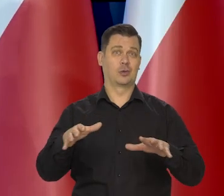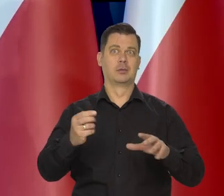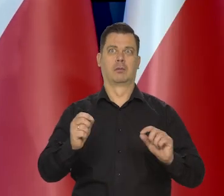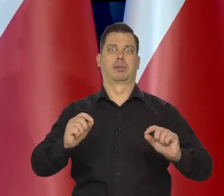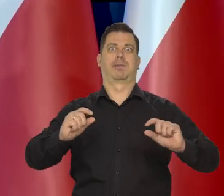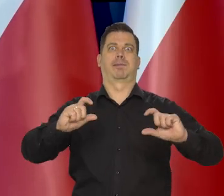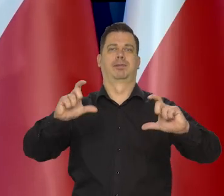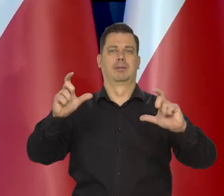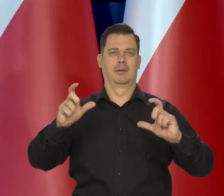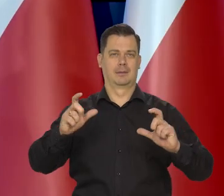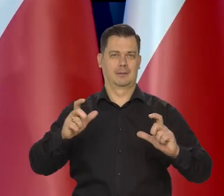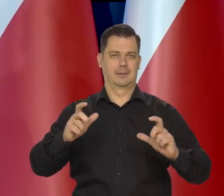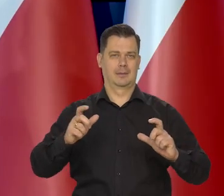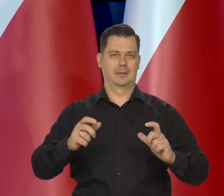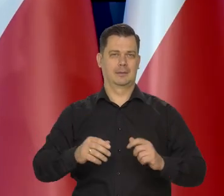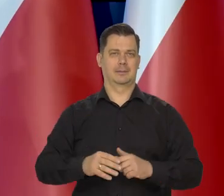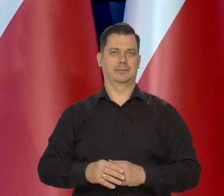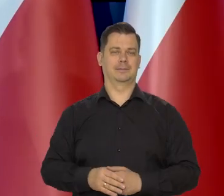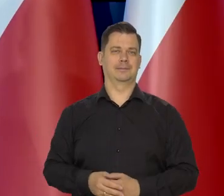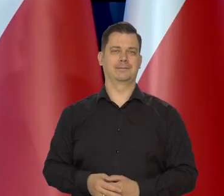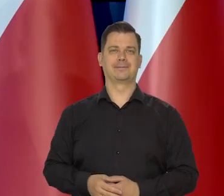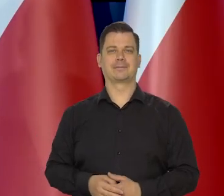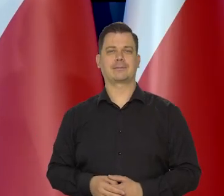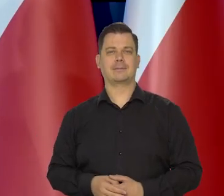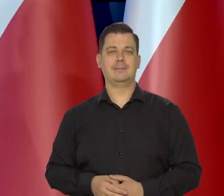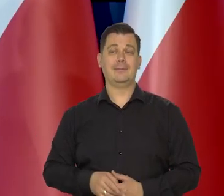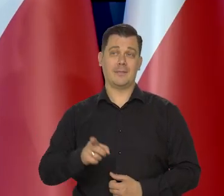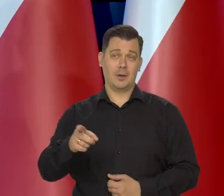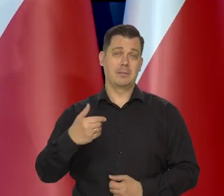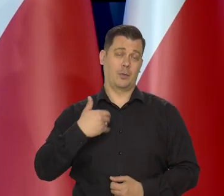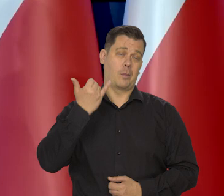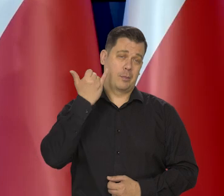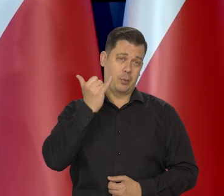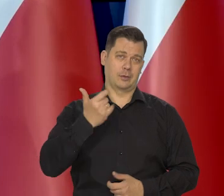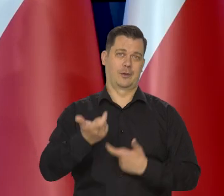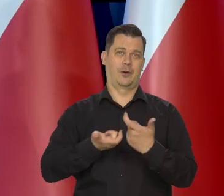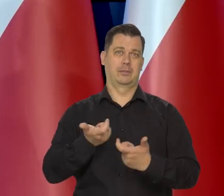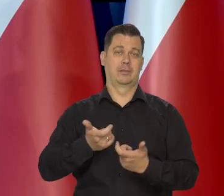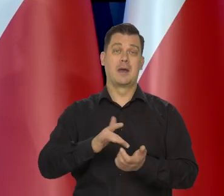Nie mówię o poszczególnych sieciach dystrybucji, które się obłowiły, ale w swojej masie zrobili błąd,